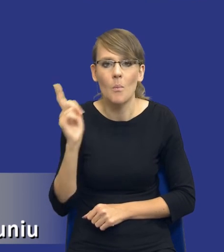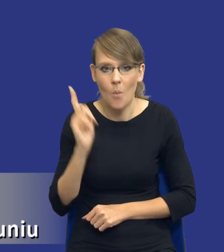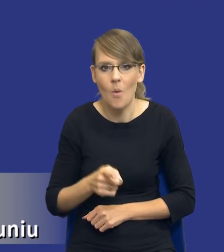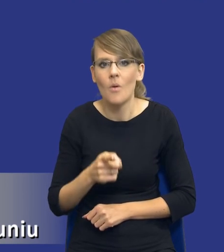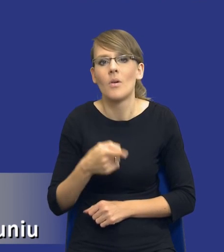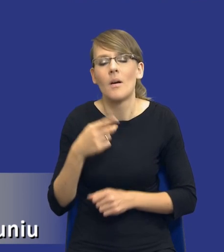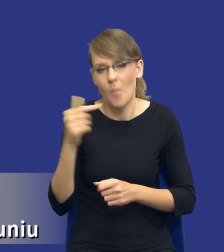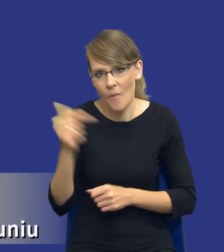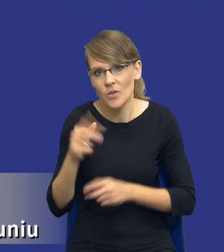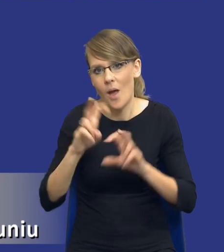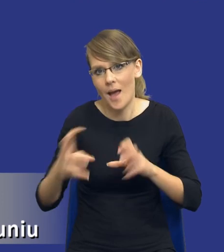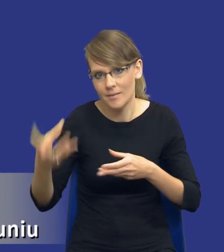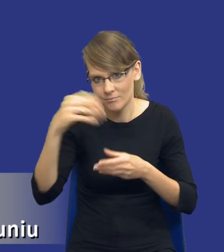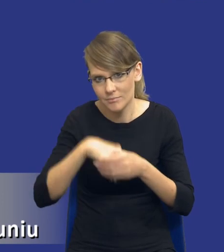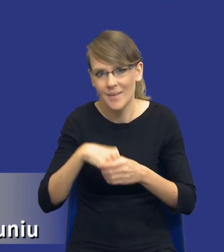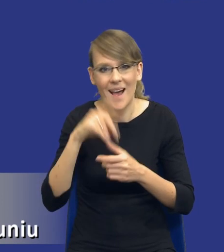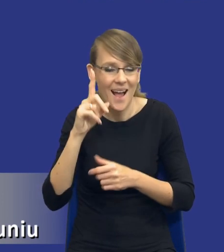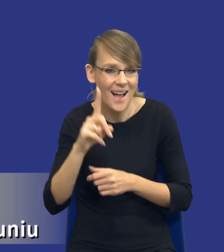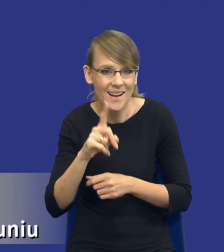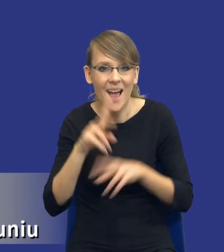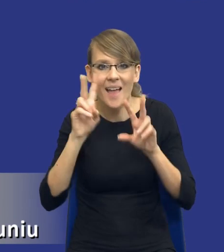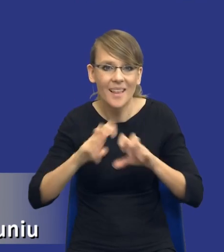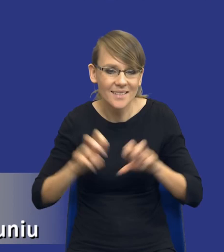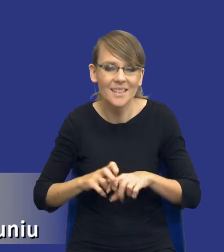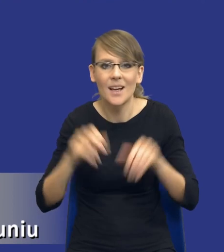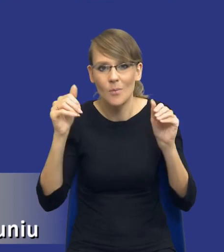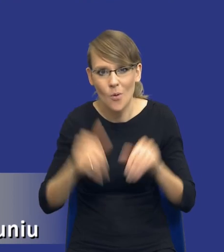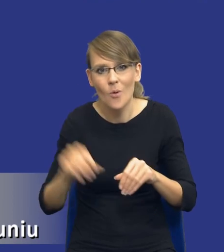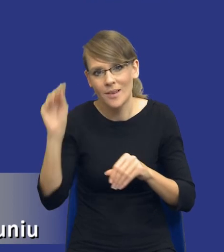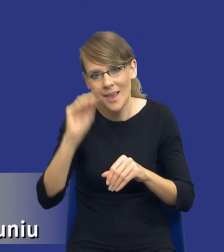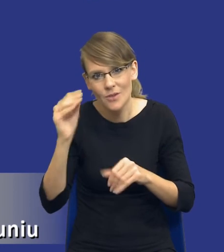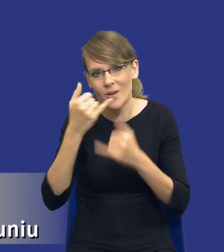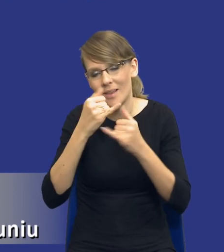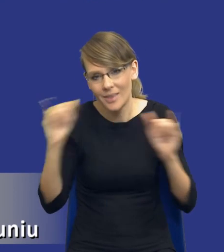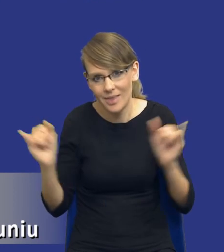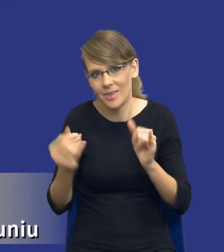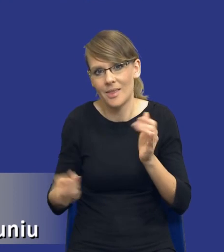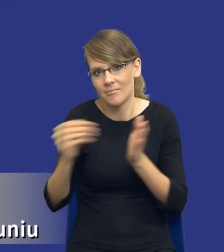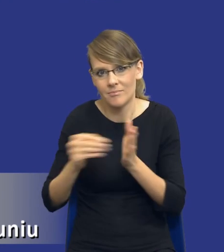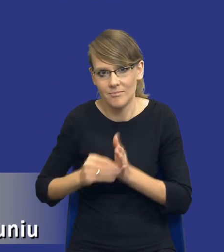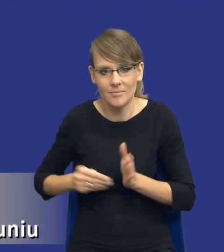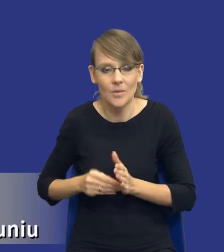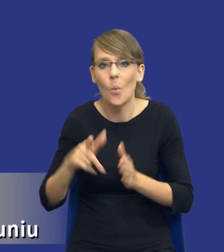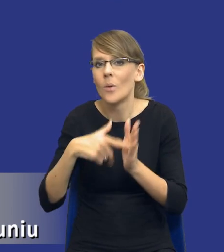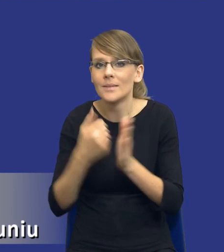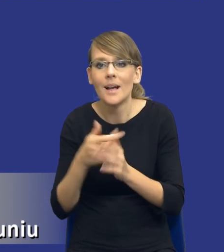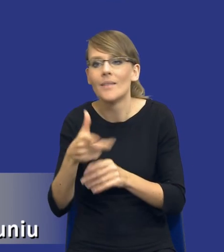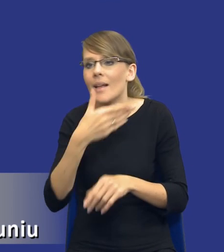Natomiast nie oznacza to, że nie możemy w tej analizie obejmować innych elementów, które nie zostały w ustawie,